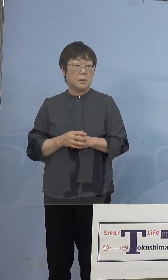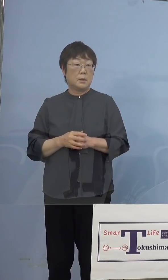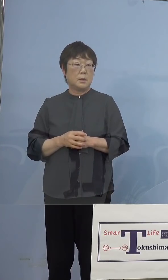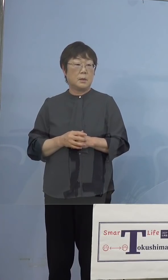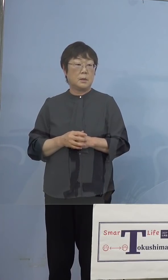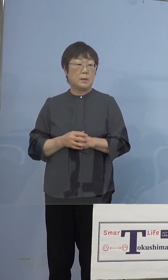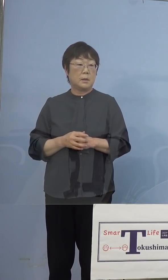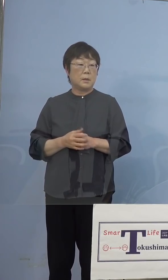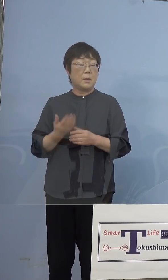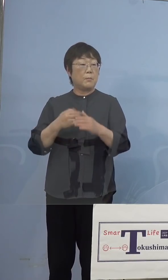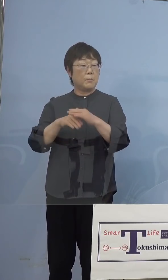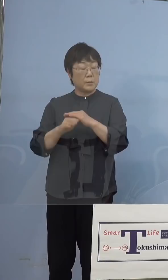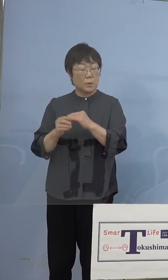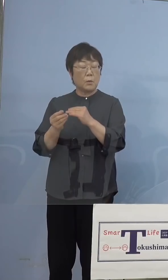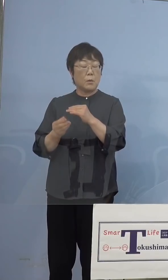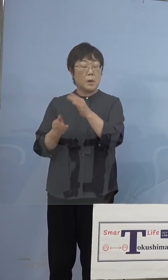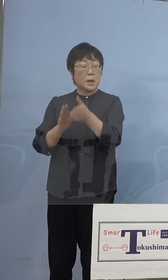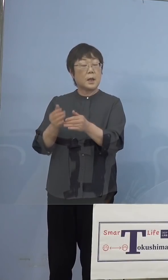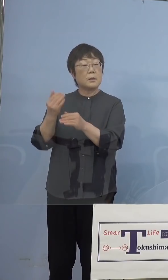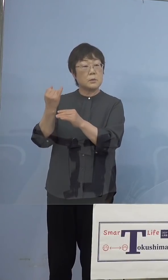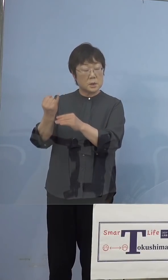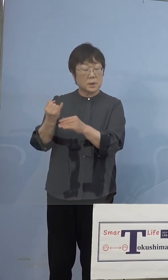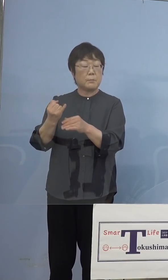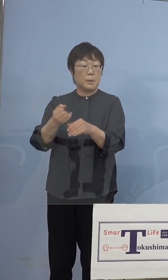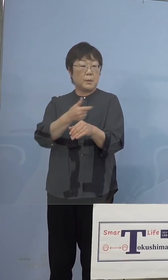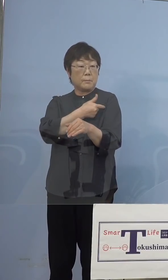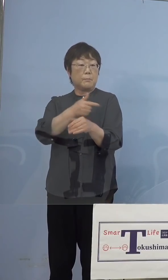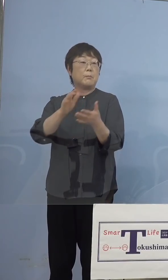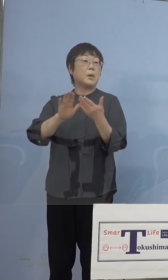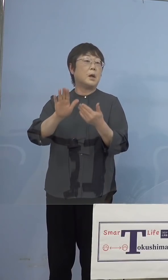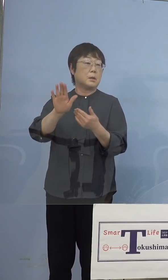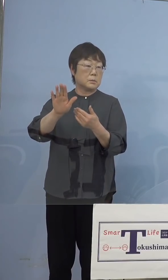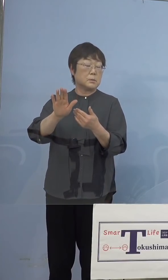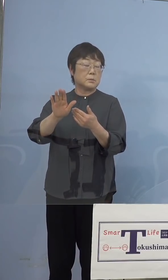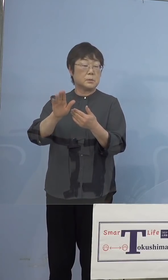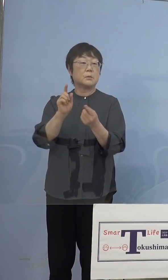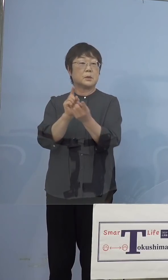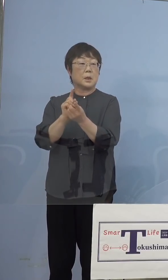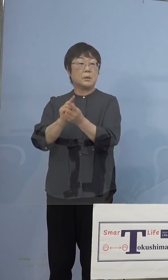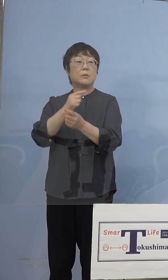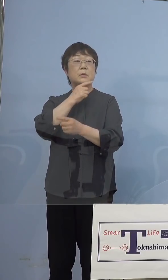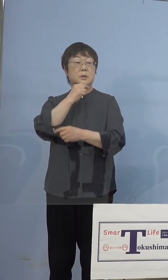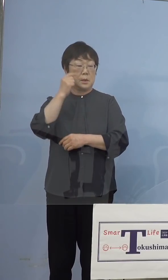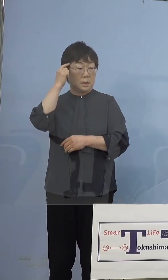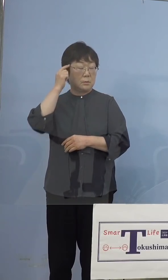もう打っている人もいるわけですのでね そうした対応を取らせていただくと